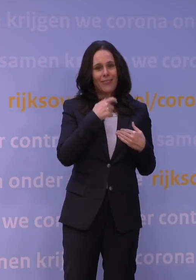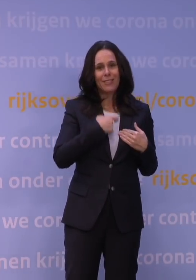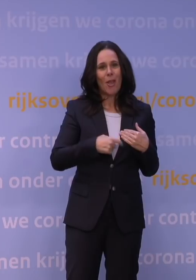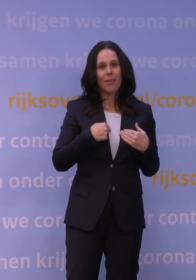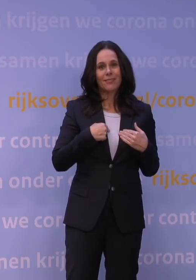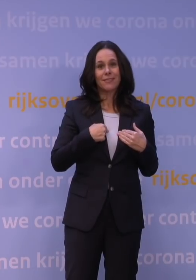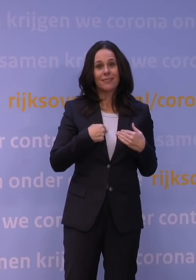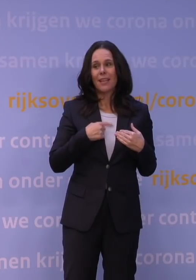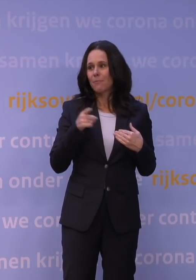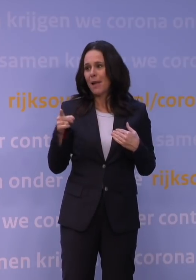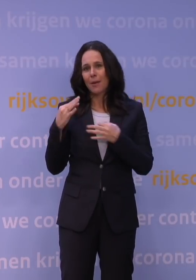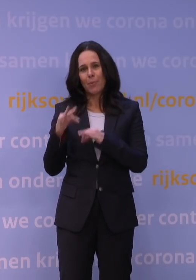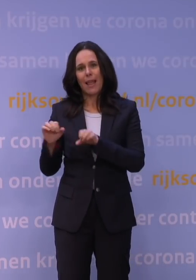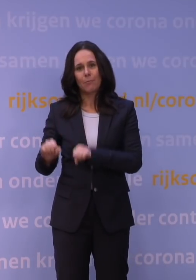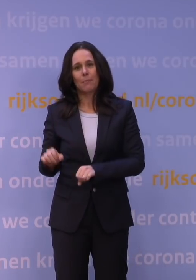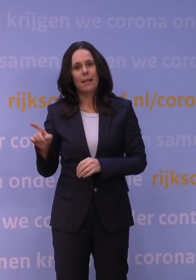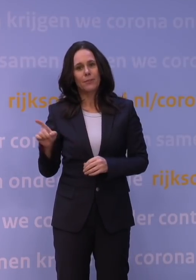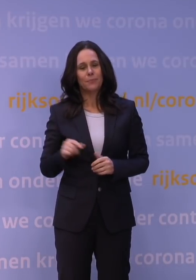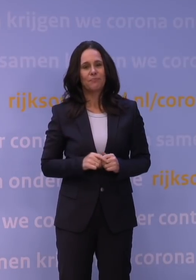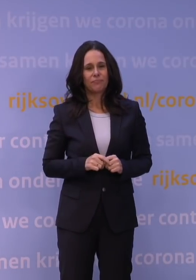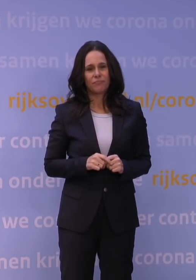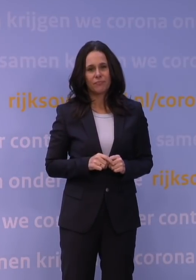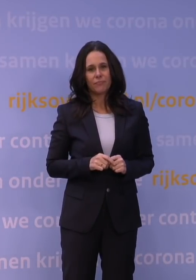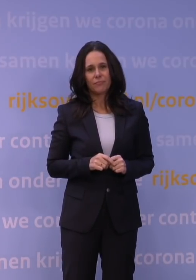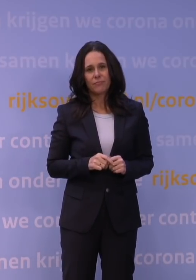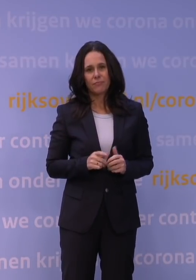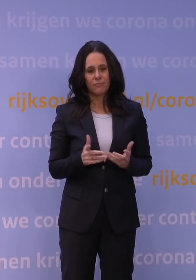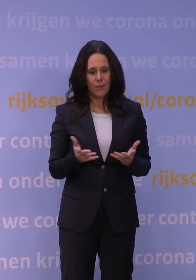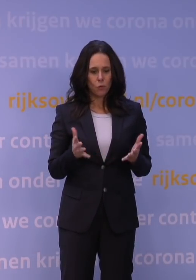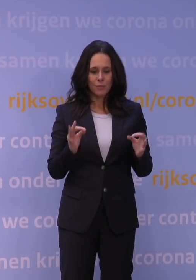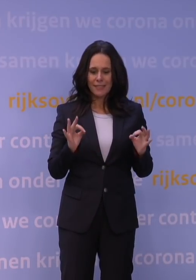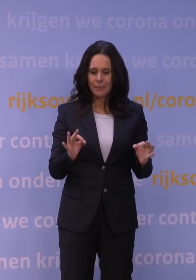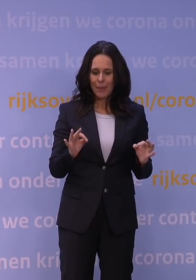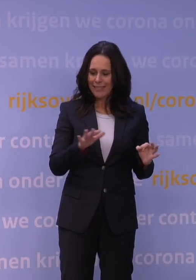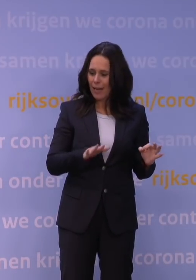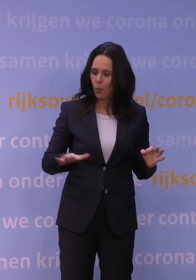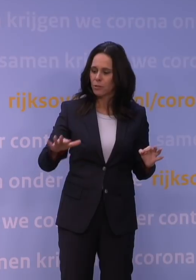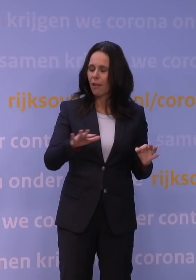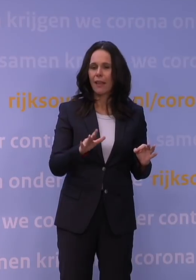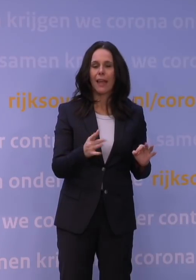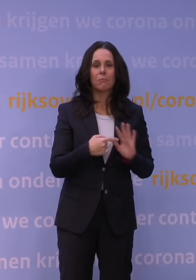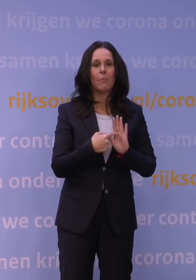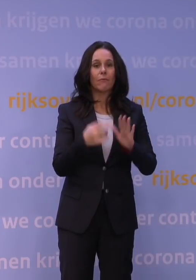die maken dat je in speciale omstandigheden als kerst toch voor andere aantallen kiest.